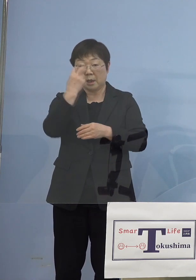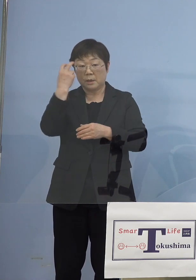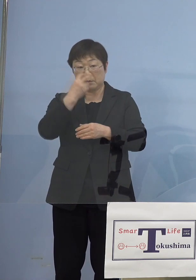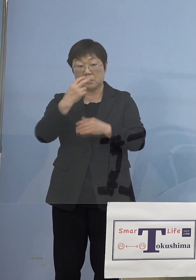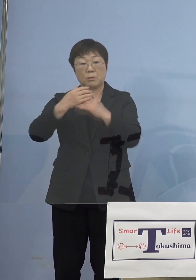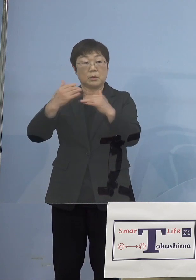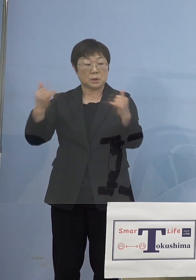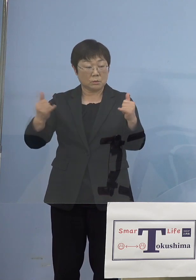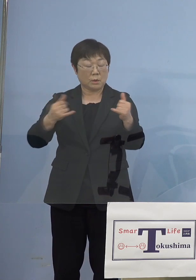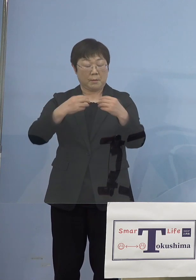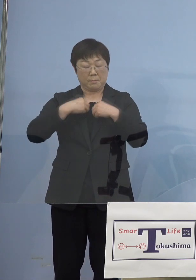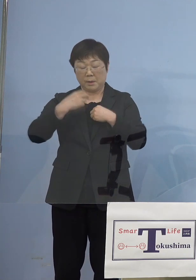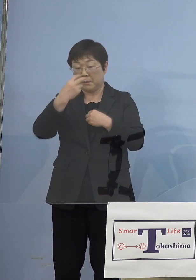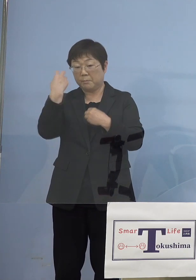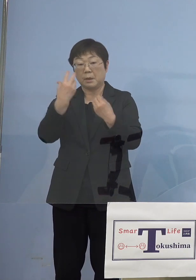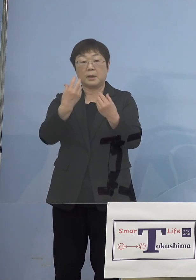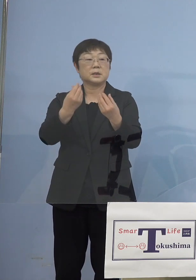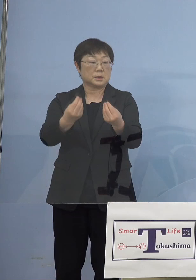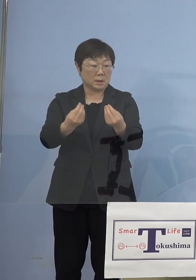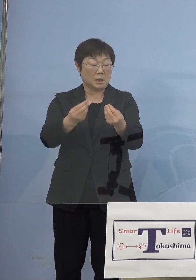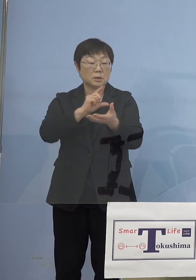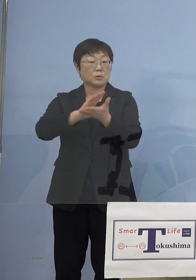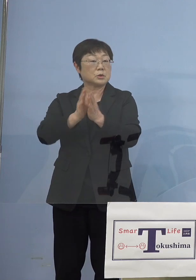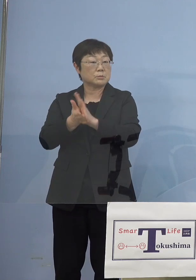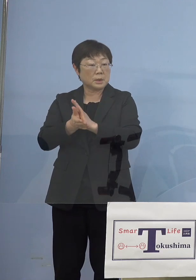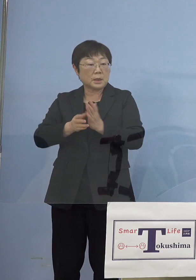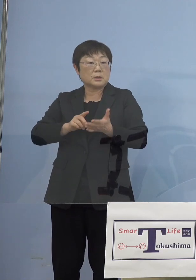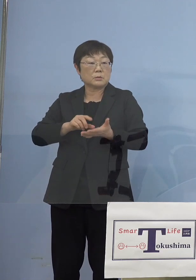陽性者が出たと しかし徳島の場合には幸運なことに